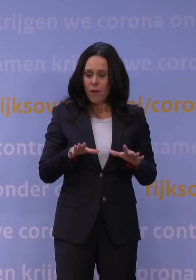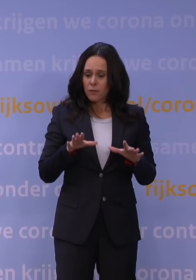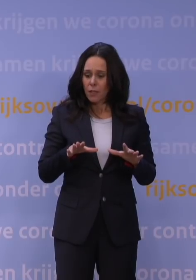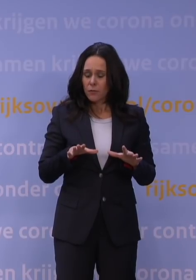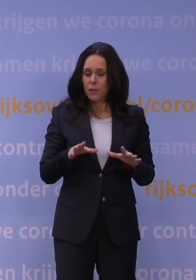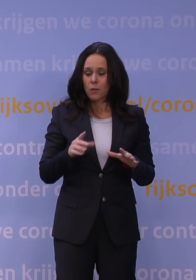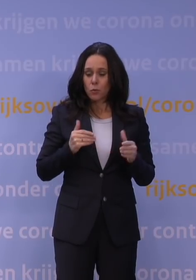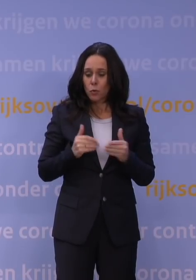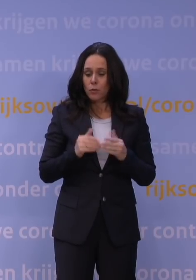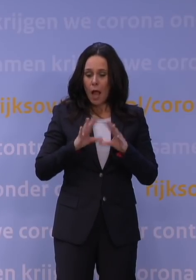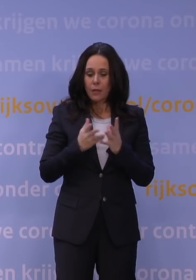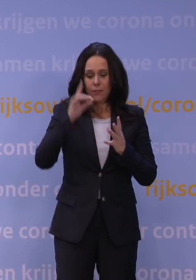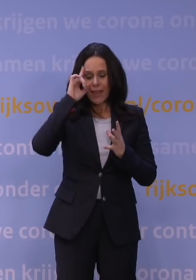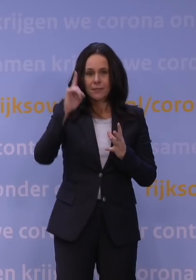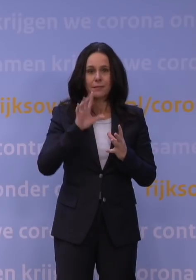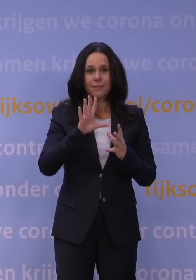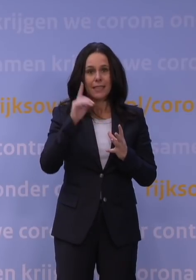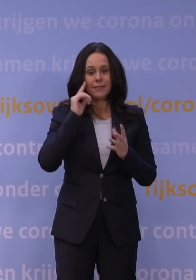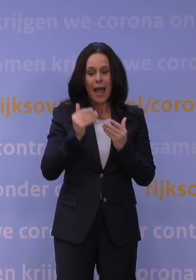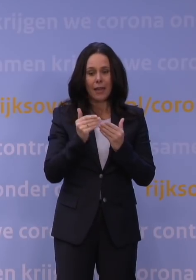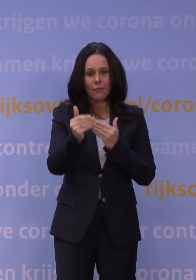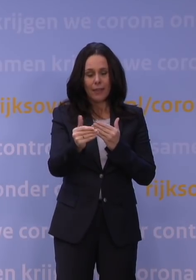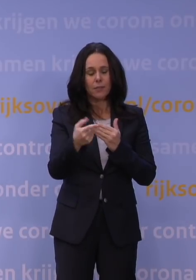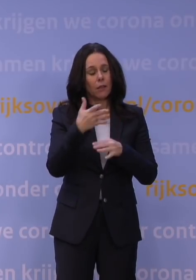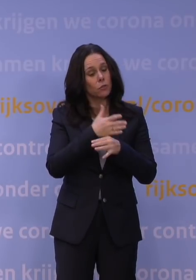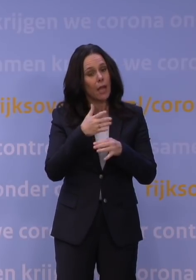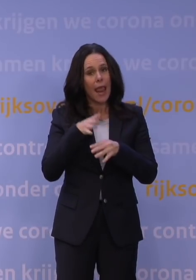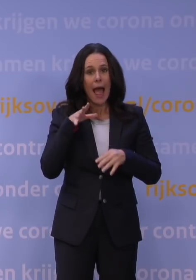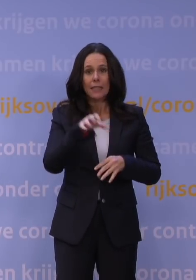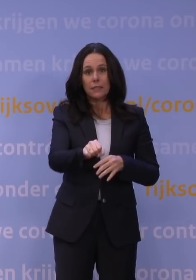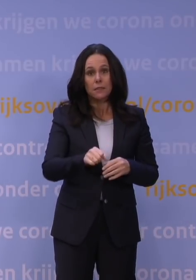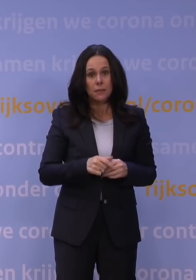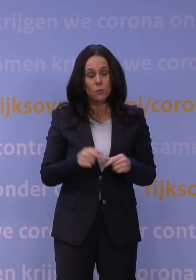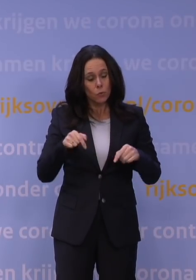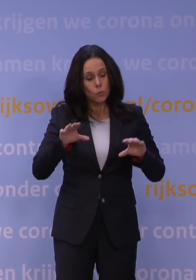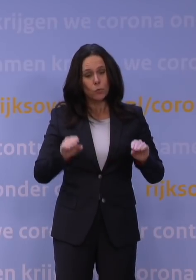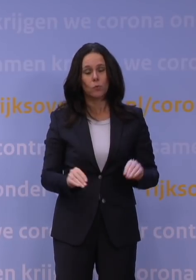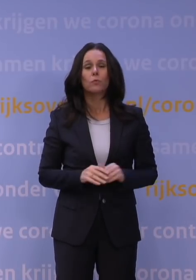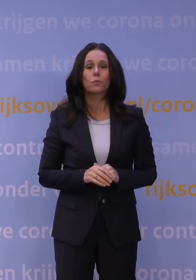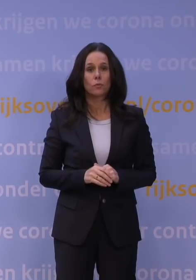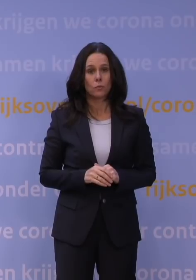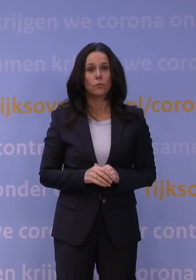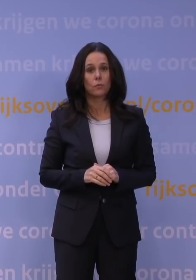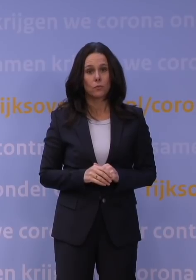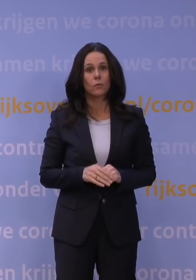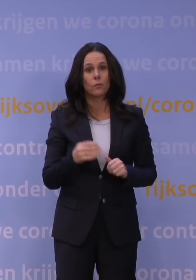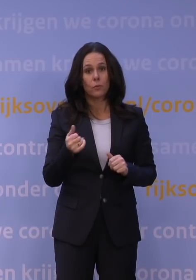en als dan blijkt dat onze zorgen waar zijn, dan is het te laat om in te grijpen. Dus doe het nou. En vandaar dat we gisteravond ook alles vervroegd hebben